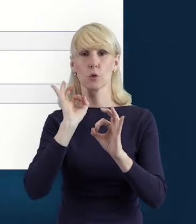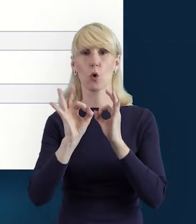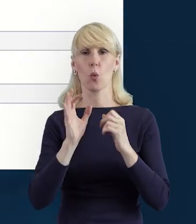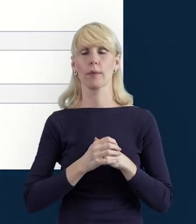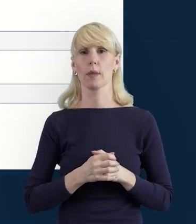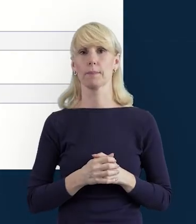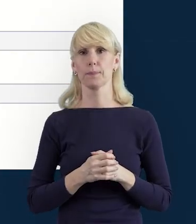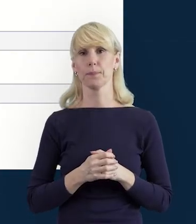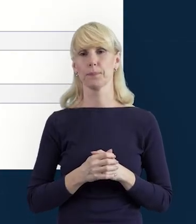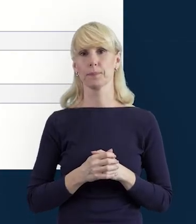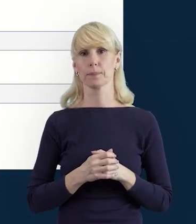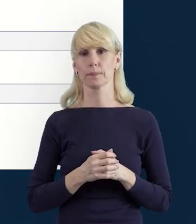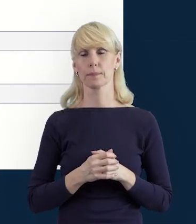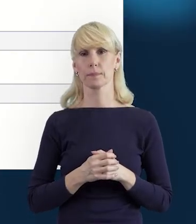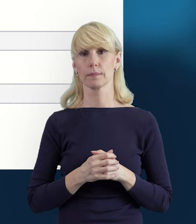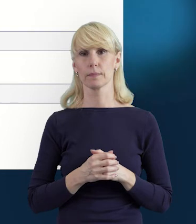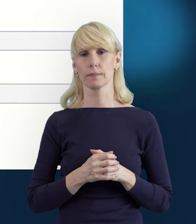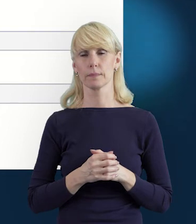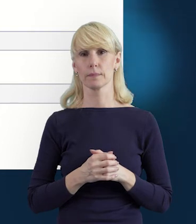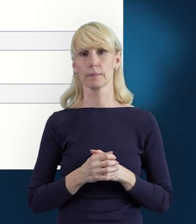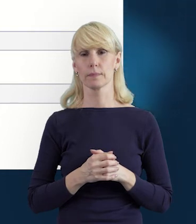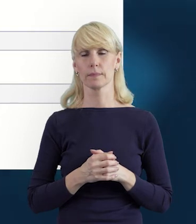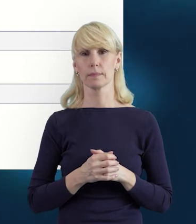W kolejnym slajdzie, właśnie to już Państwu o tym wspominałam,